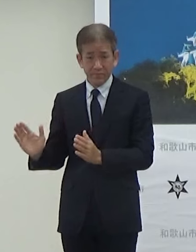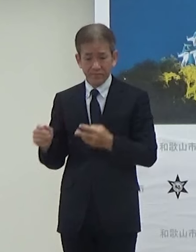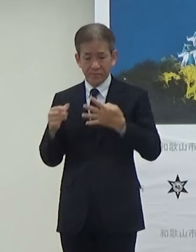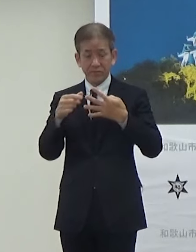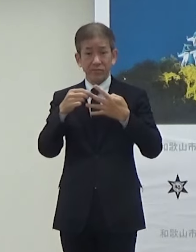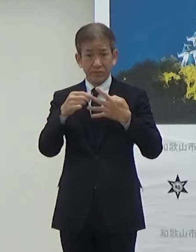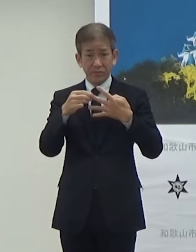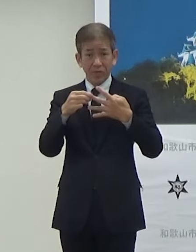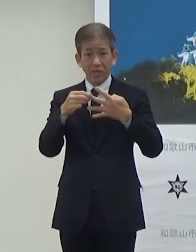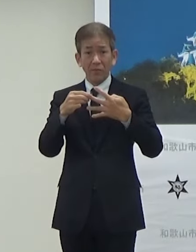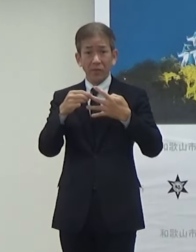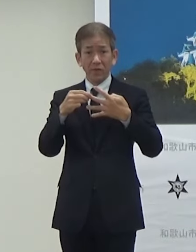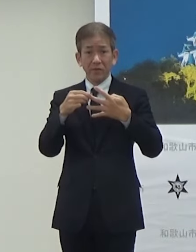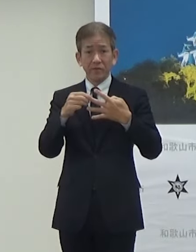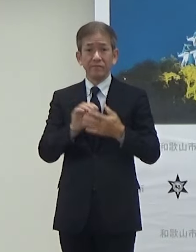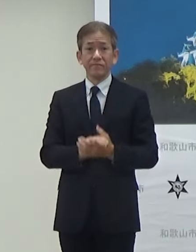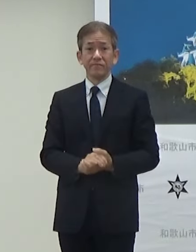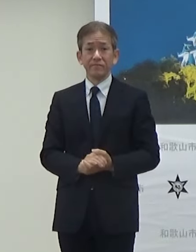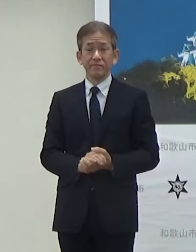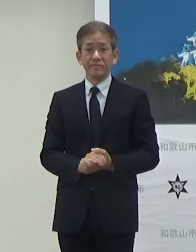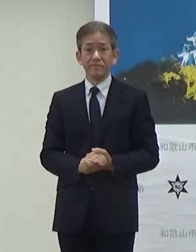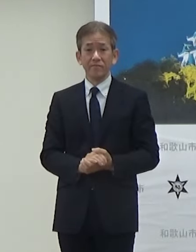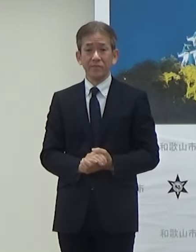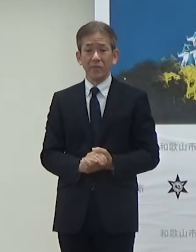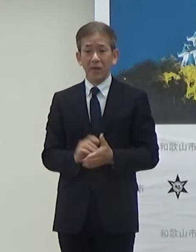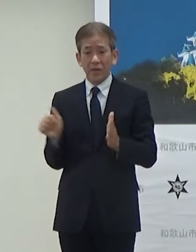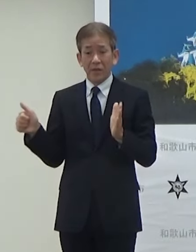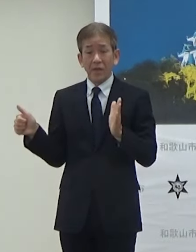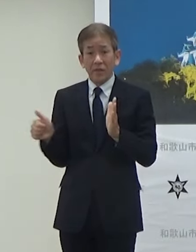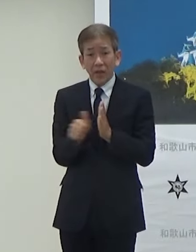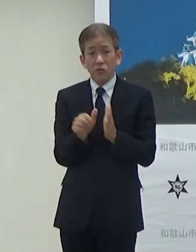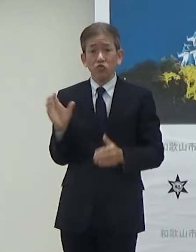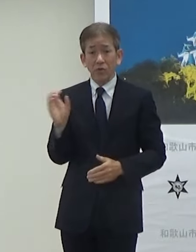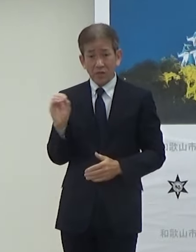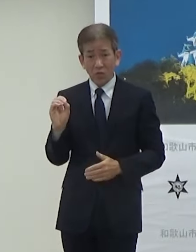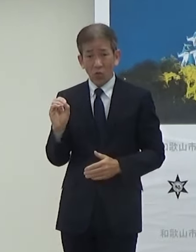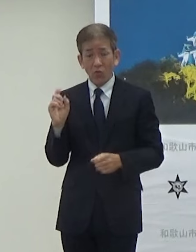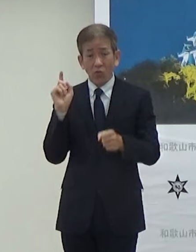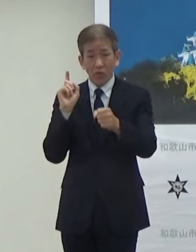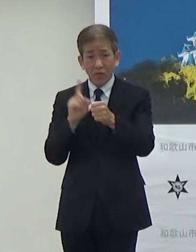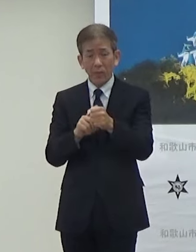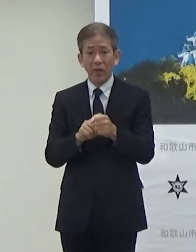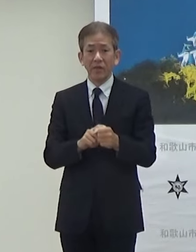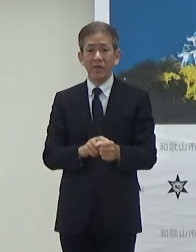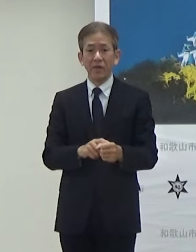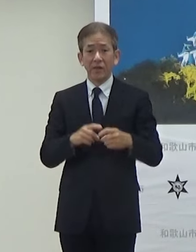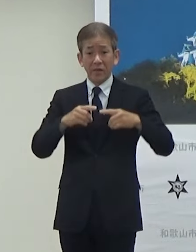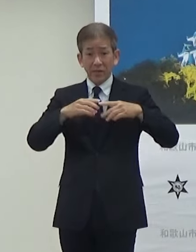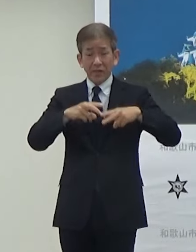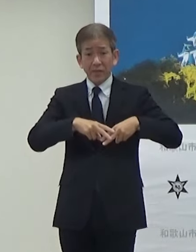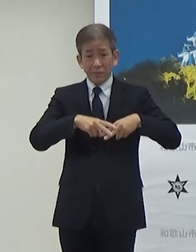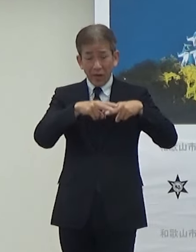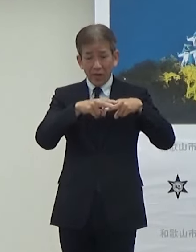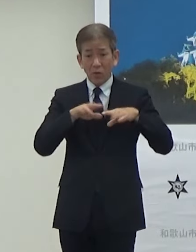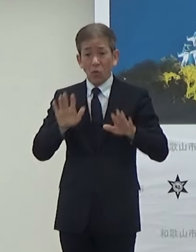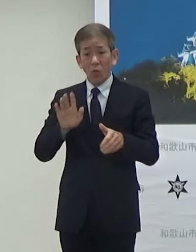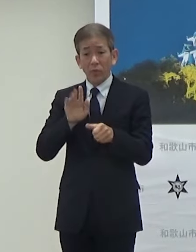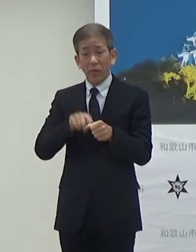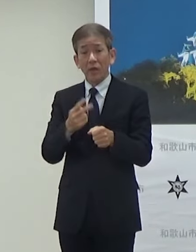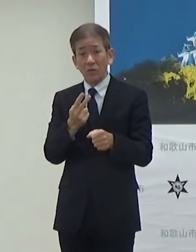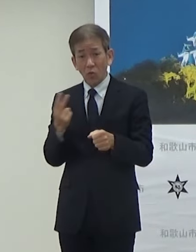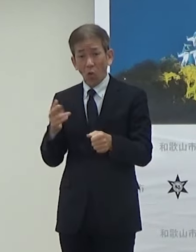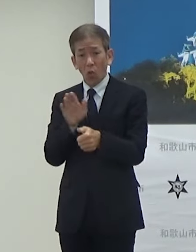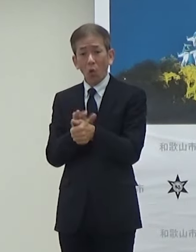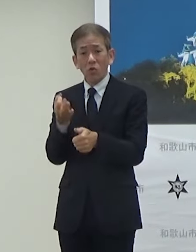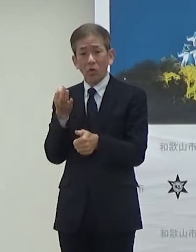次2点目でございます脱炭素に向けてEVの今年度補助金も設定させていただいたんですけど